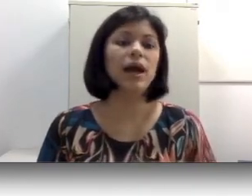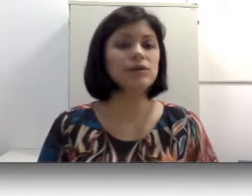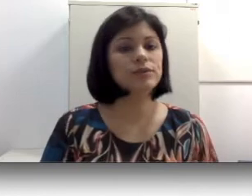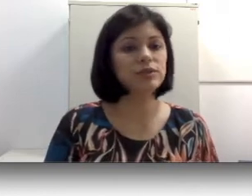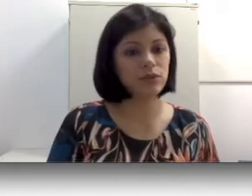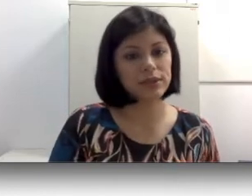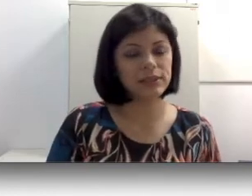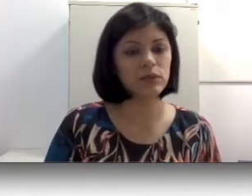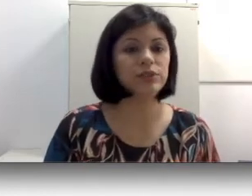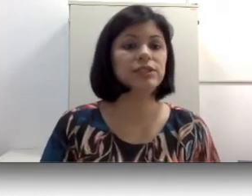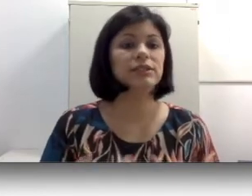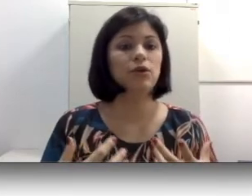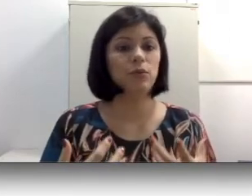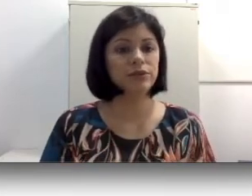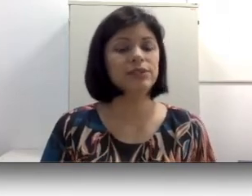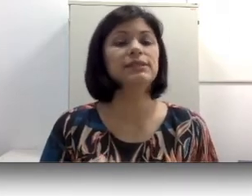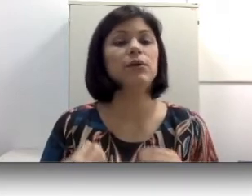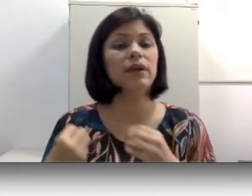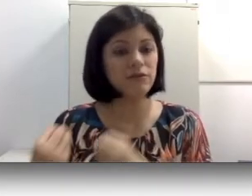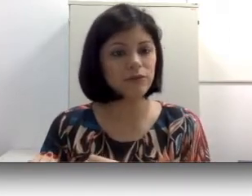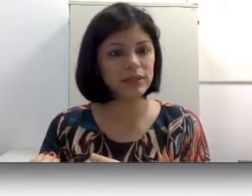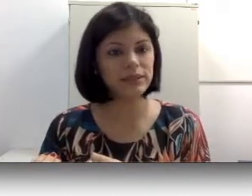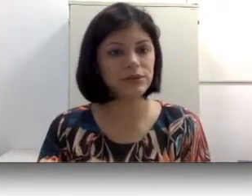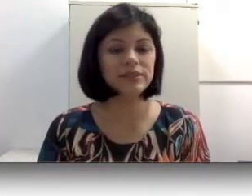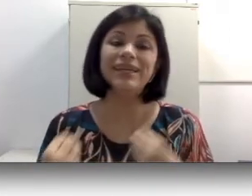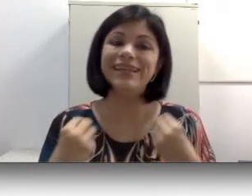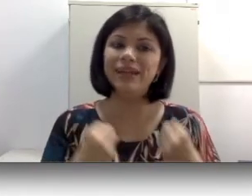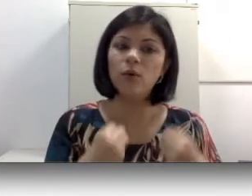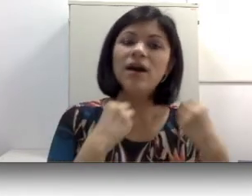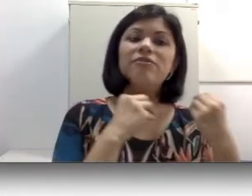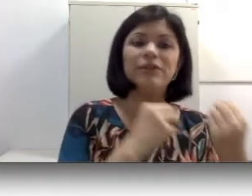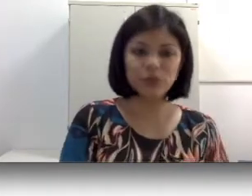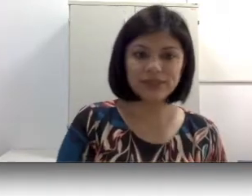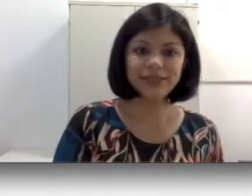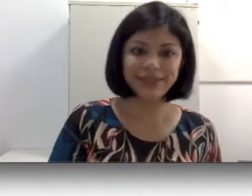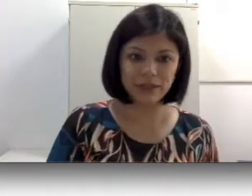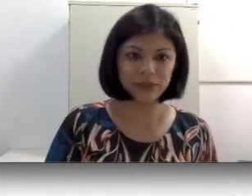suas escolhas linguísticas. Como eu disse, são influenciadores e não fatores determinantes.